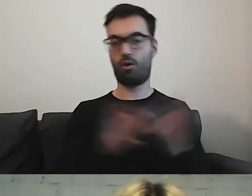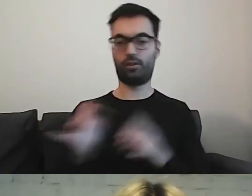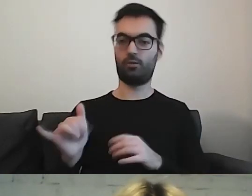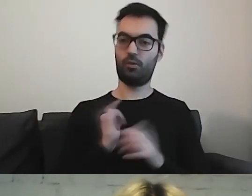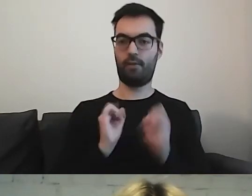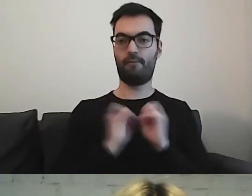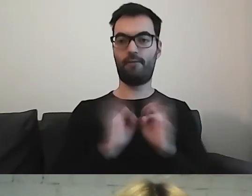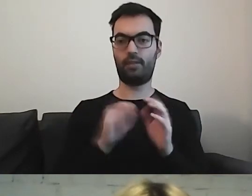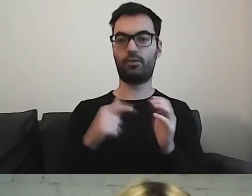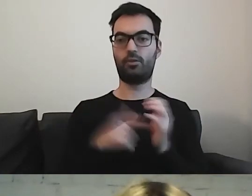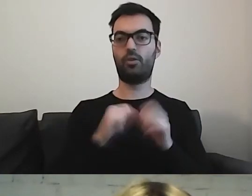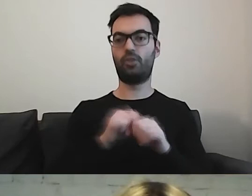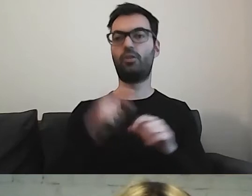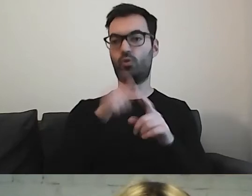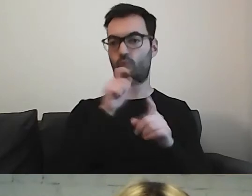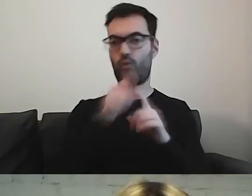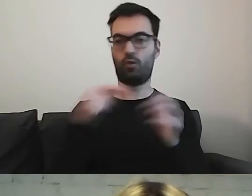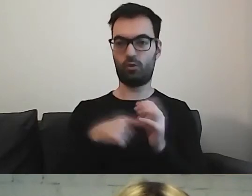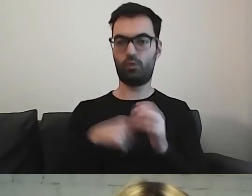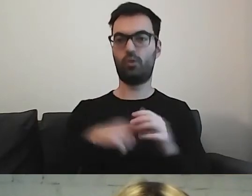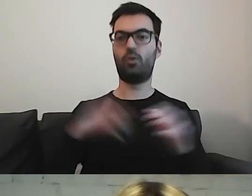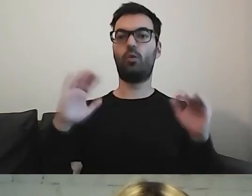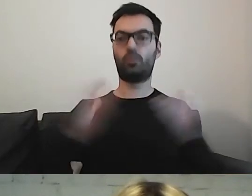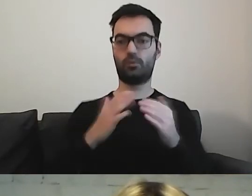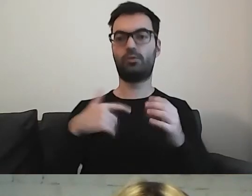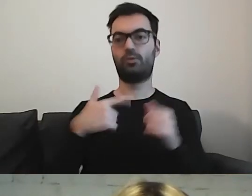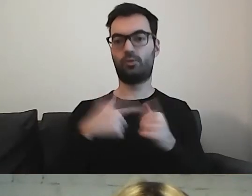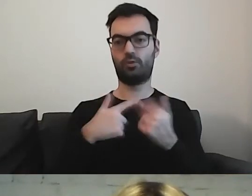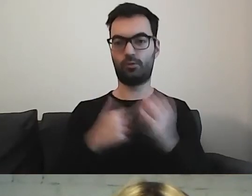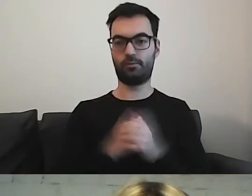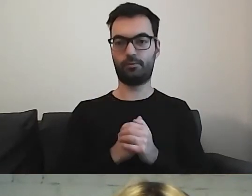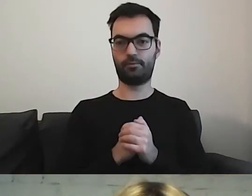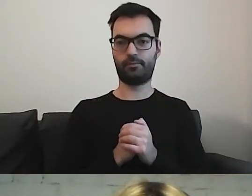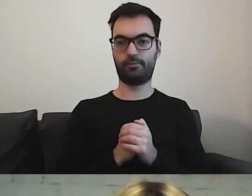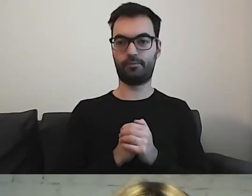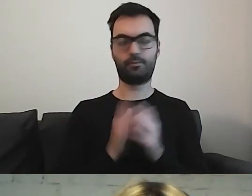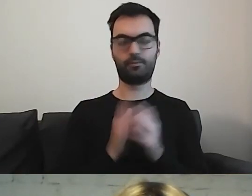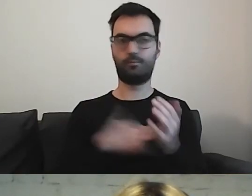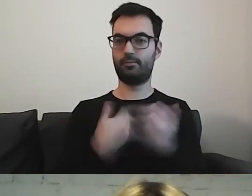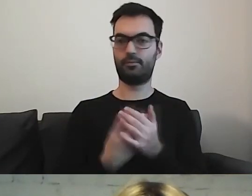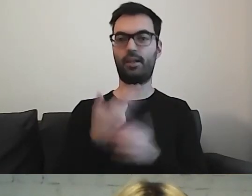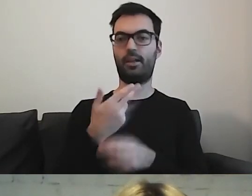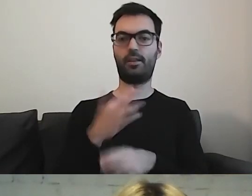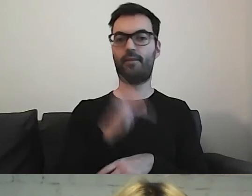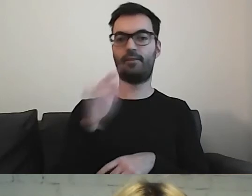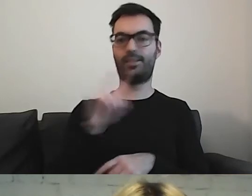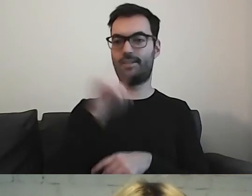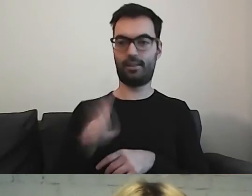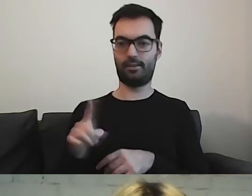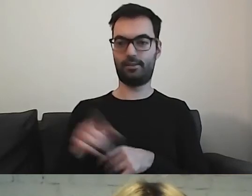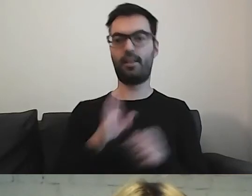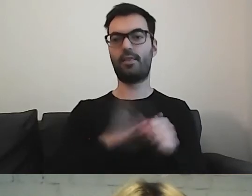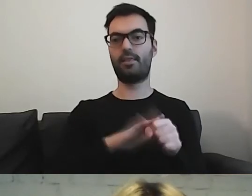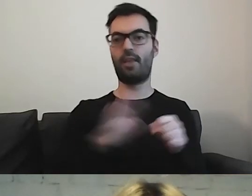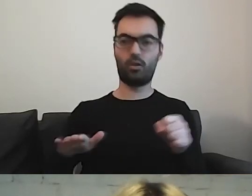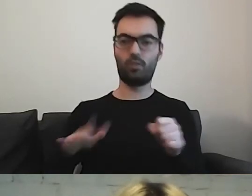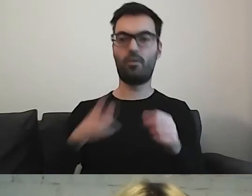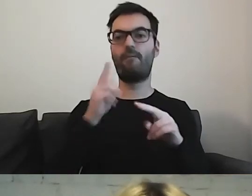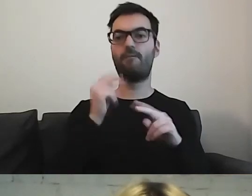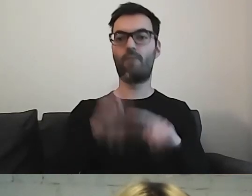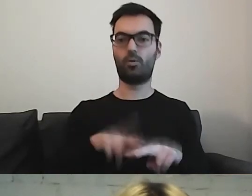To jest to słowo, w skrócie... np. NFZ - Narodowy Fundusz Zdrowia.